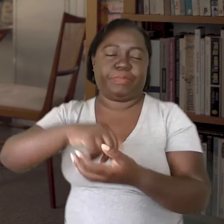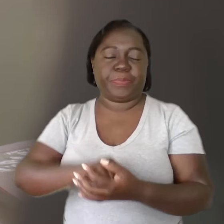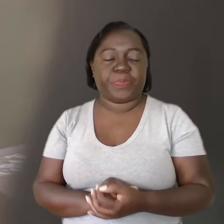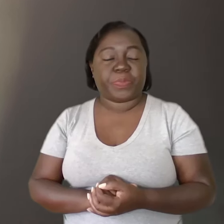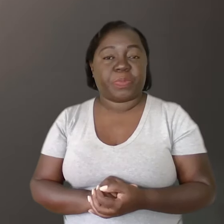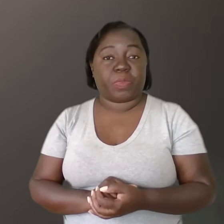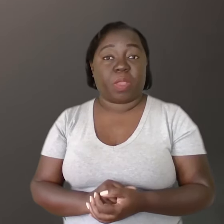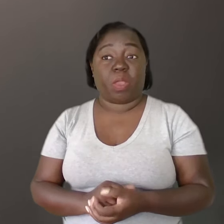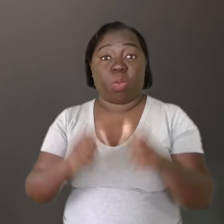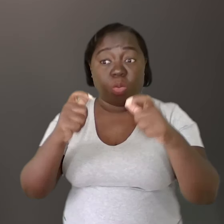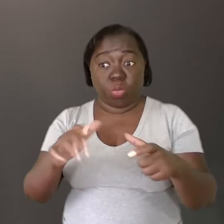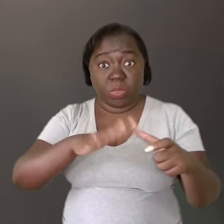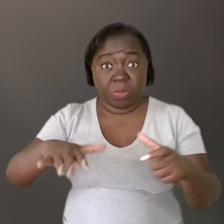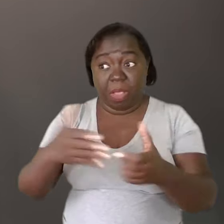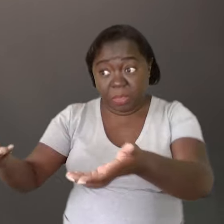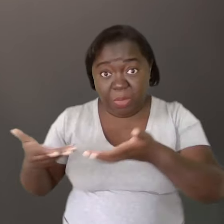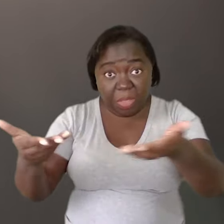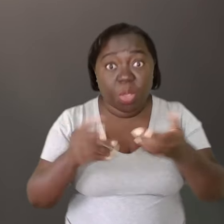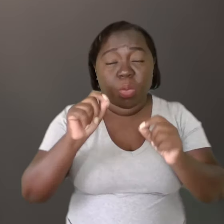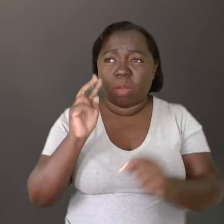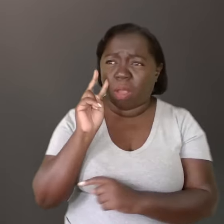Um espaço acolhedor é você olhar o outro,